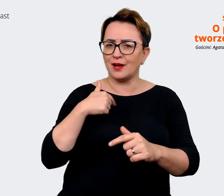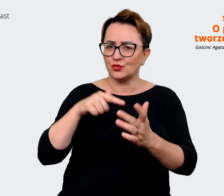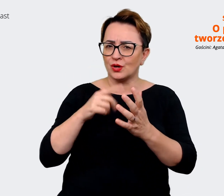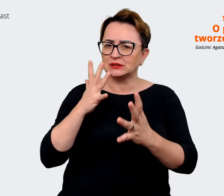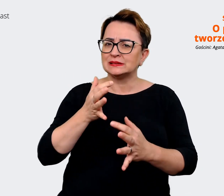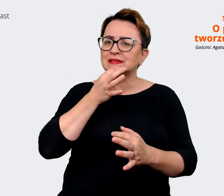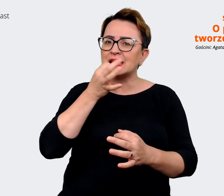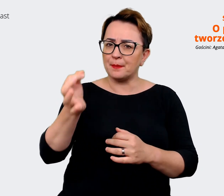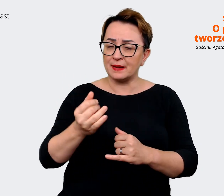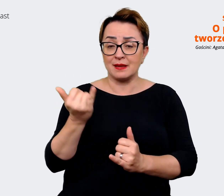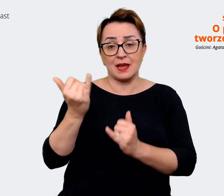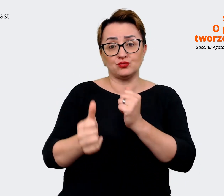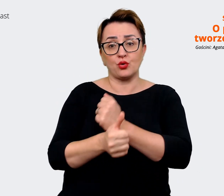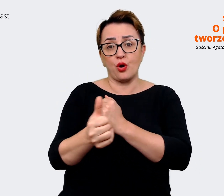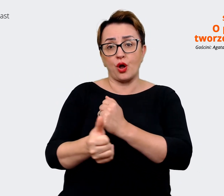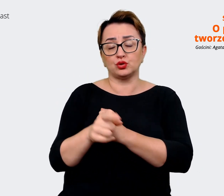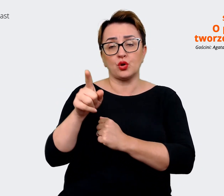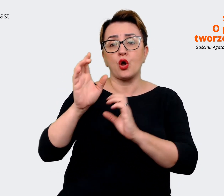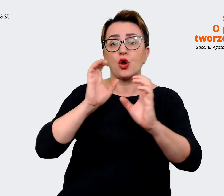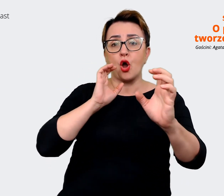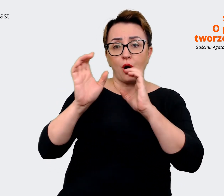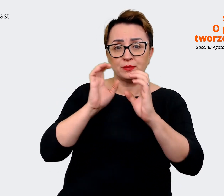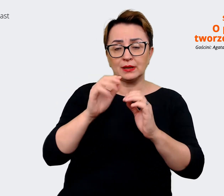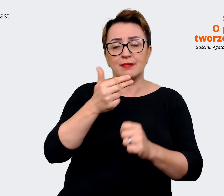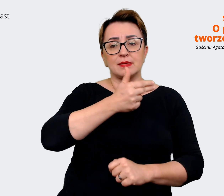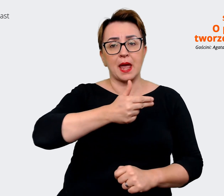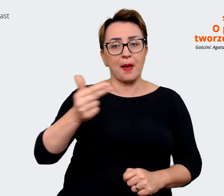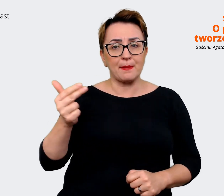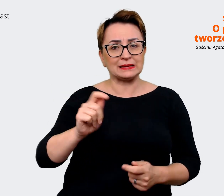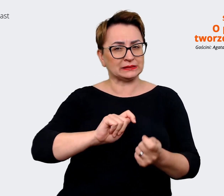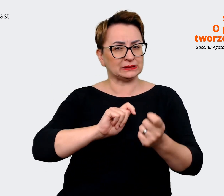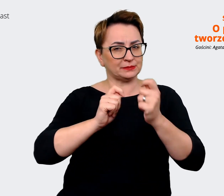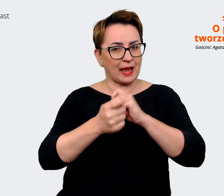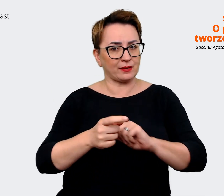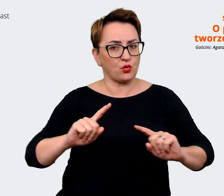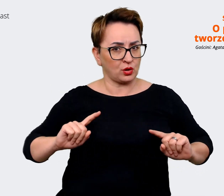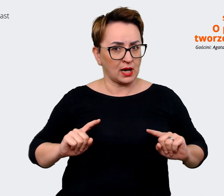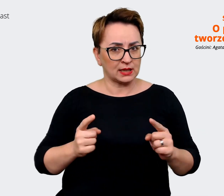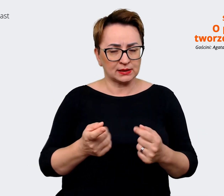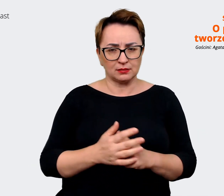jeżeli chodzi o komunikację dotyczącą tych zmian organizacji. Jak dbacie o to,